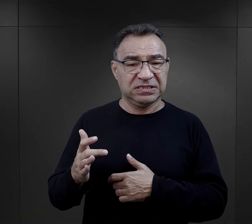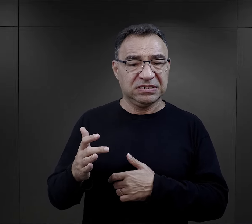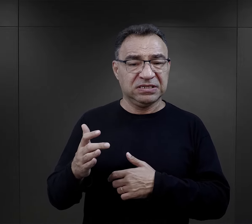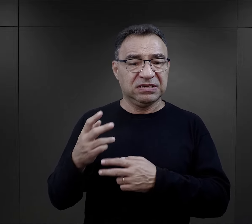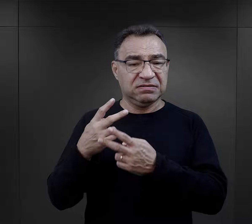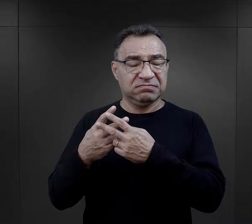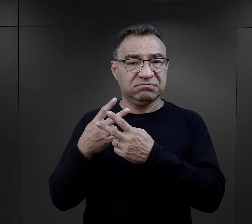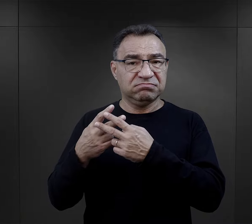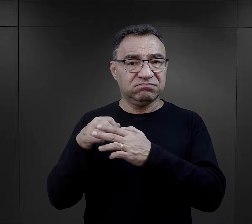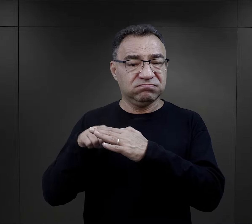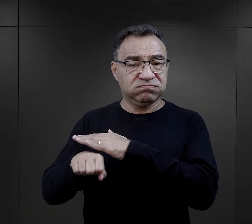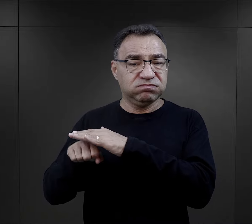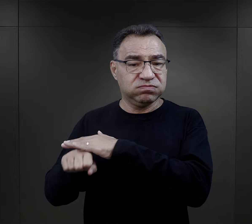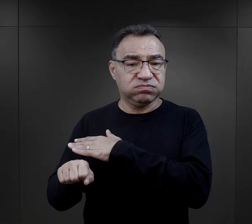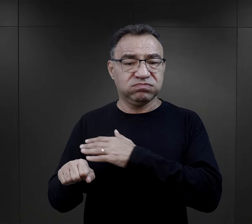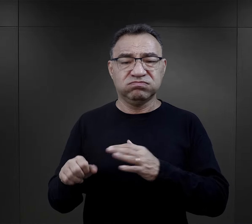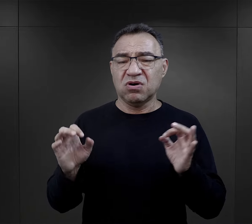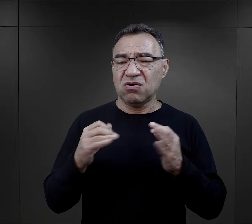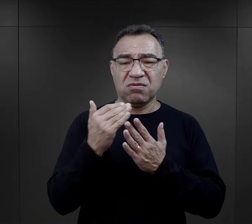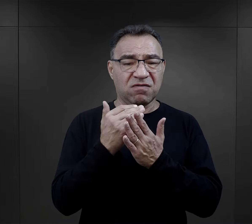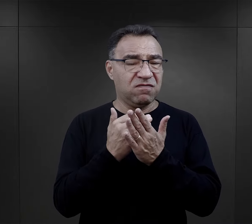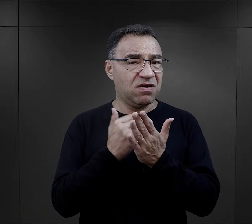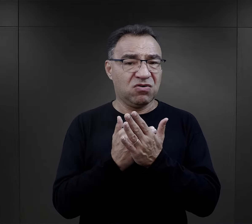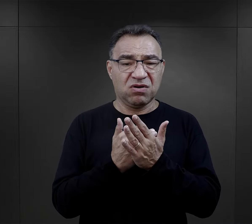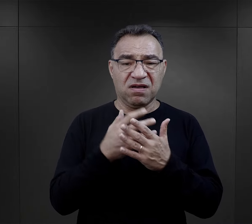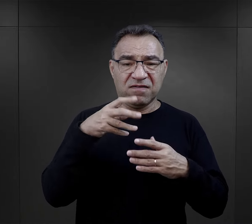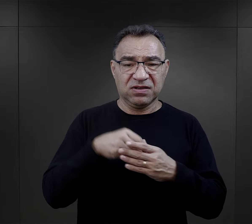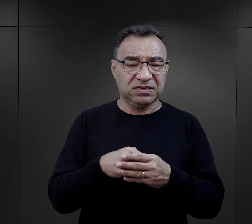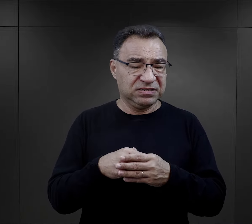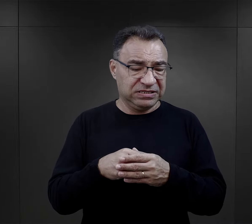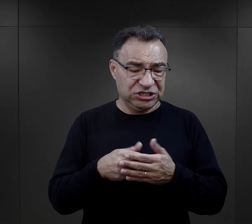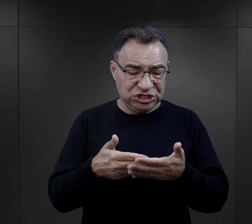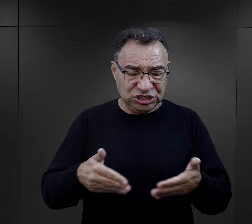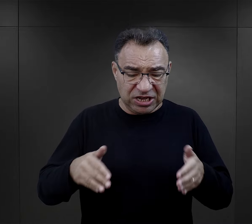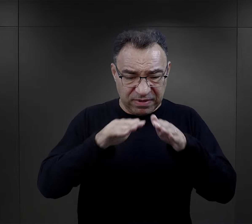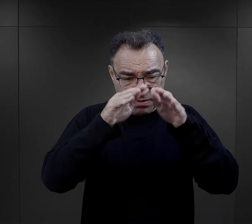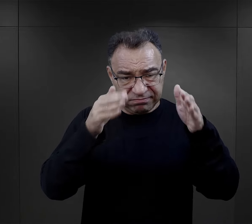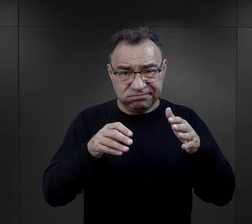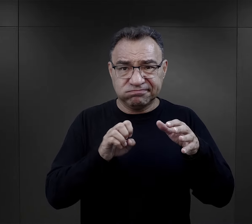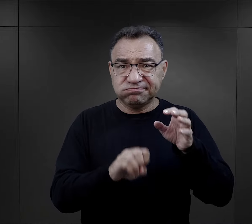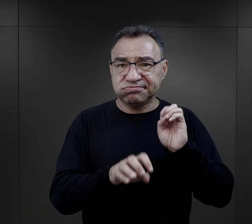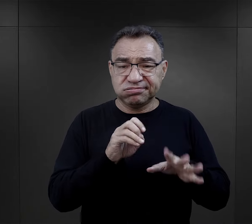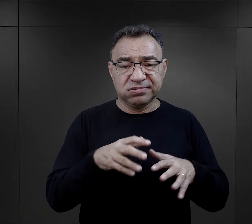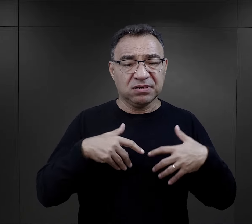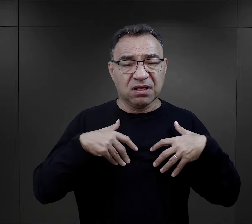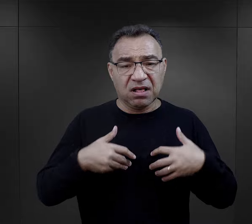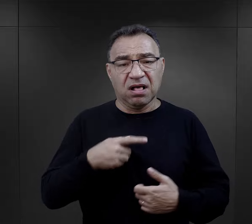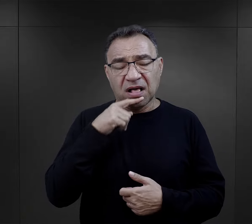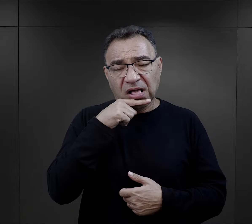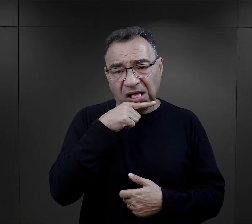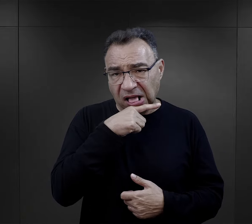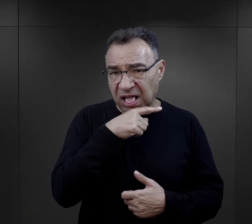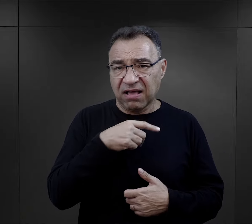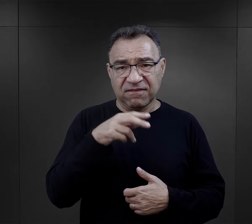przetrzymywani byli w fatalnych warunkach, w ziemiankach, więc oni byli po prostu wycieńczeni fizycznie,